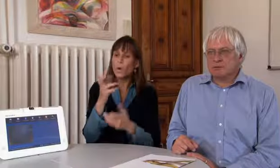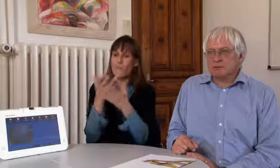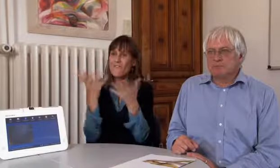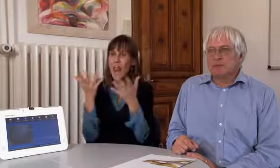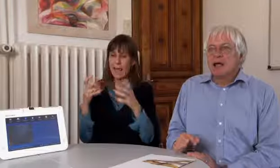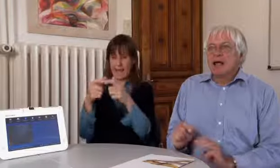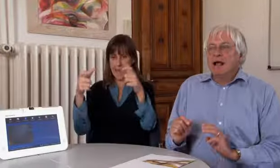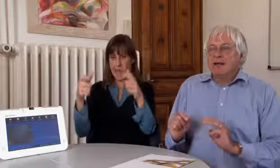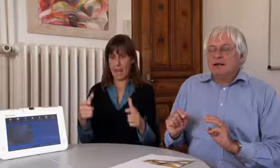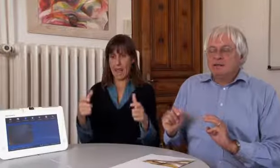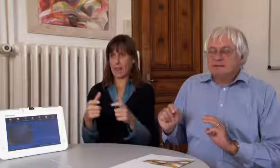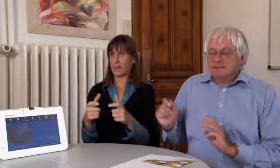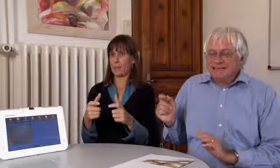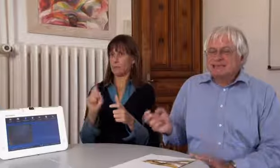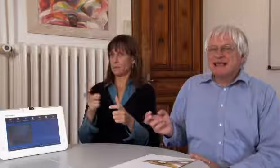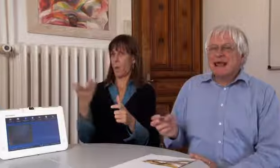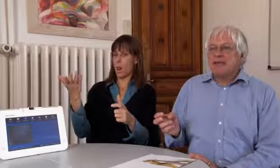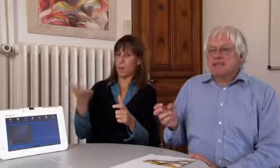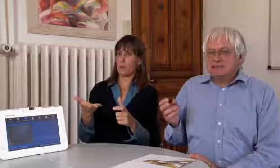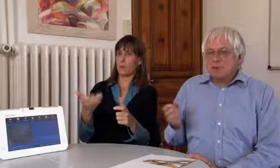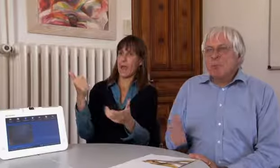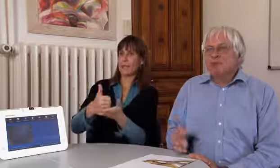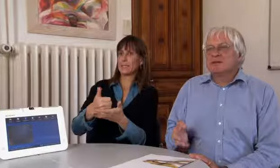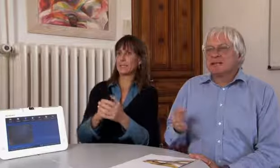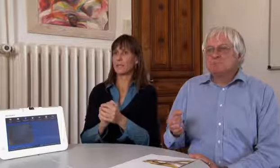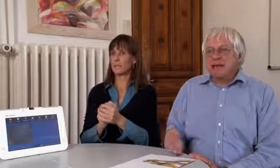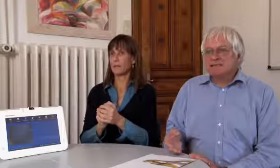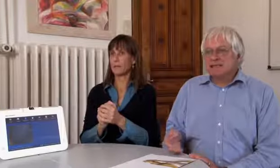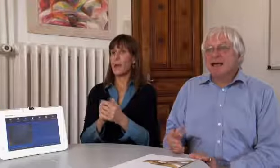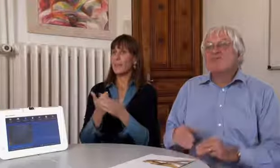welches Gerät wir einsetzen wollen.